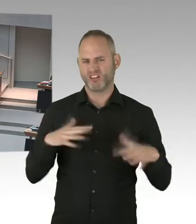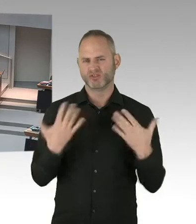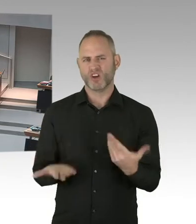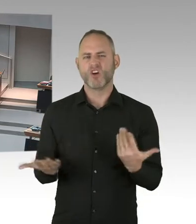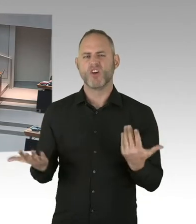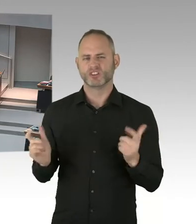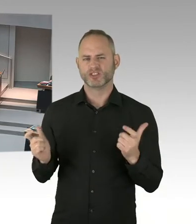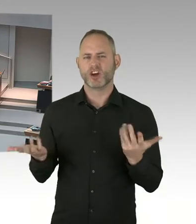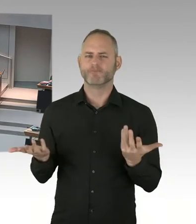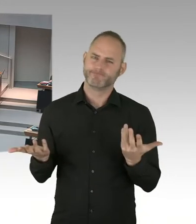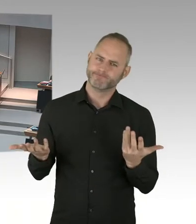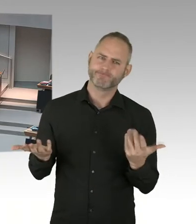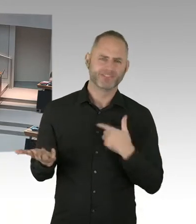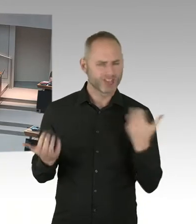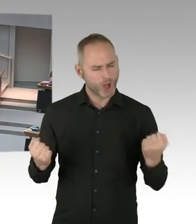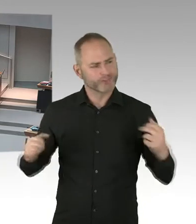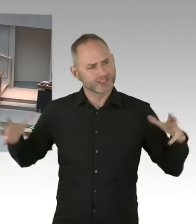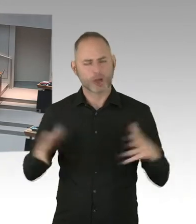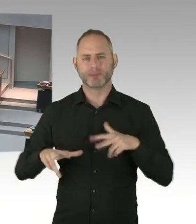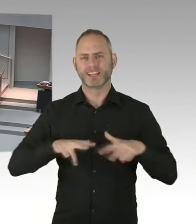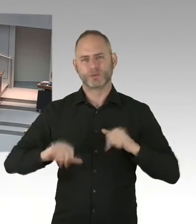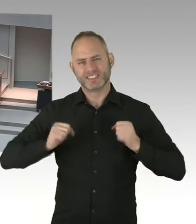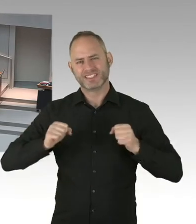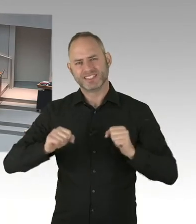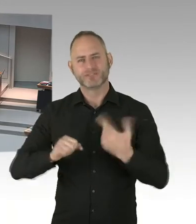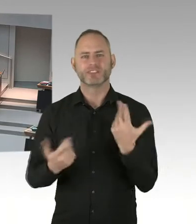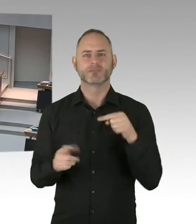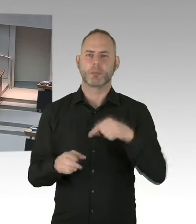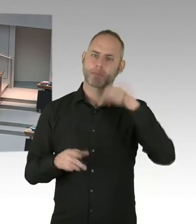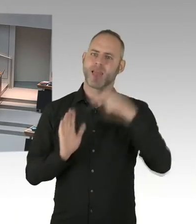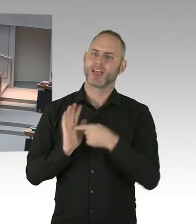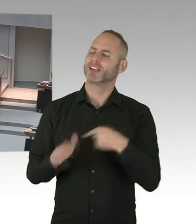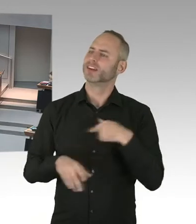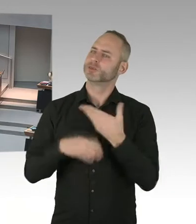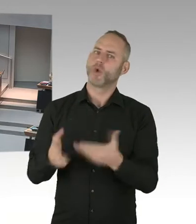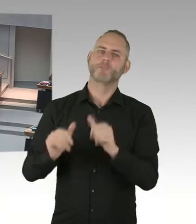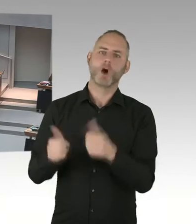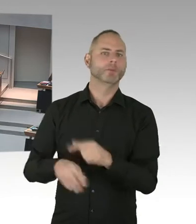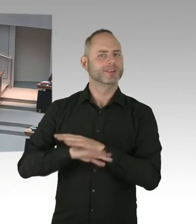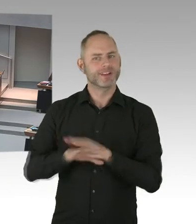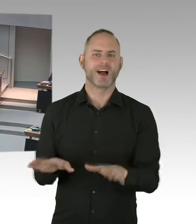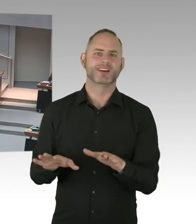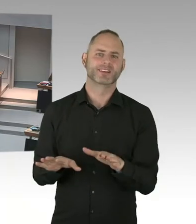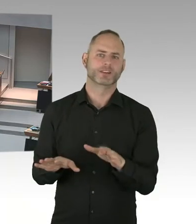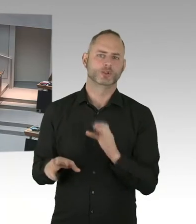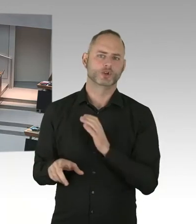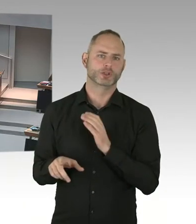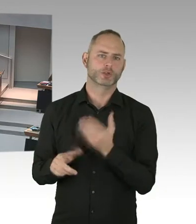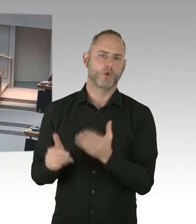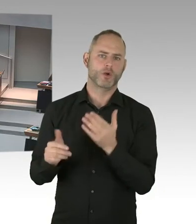und Ausgrenzung von Menschen mit HIV. Wie wollen wir denn in Berlin dieses Wissen sozusagen stärker nutzen?